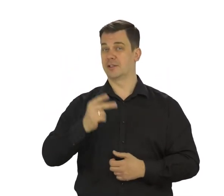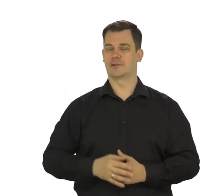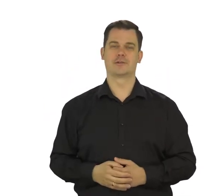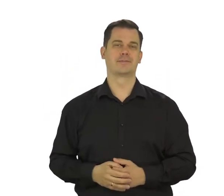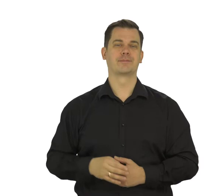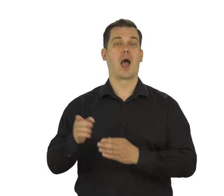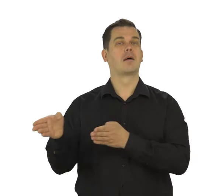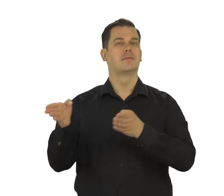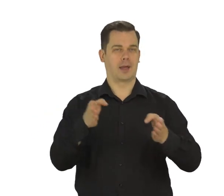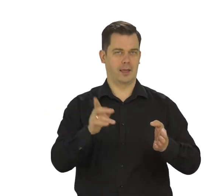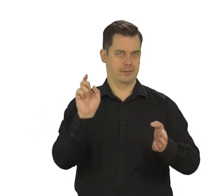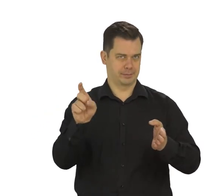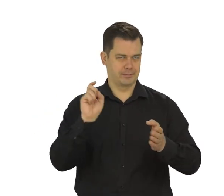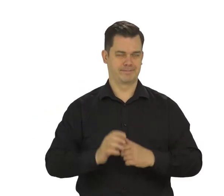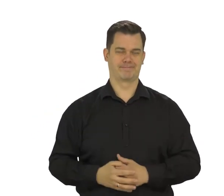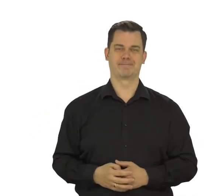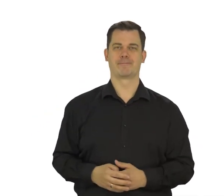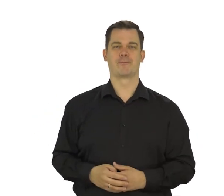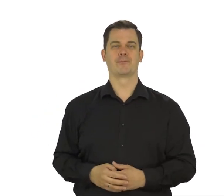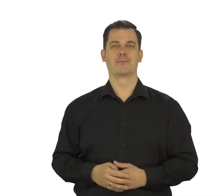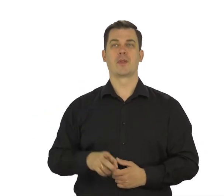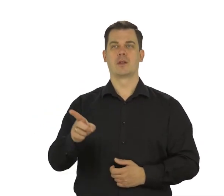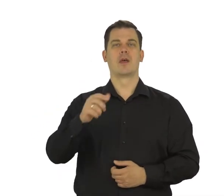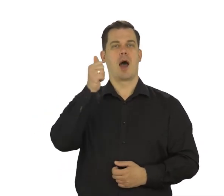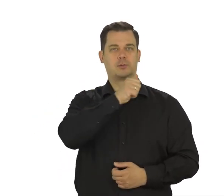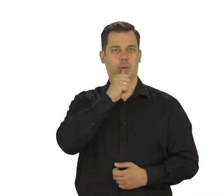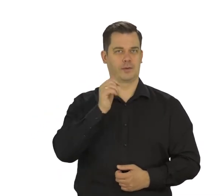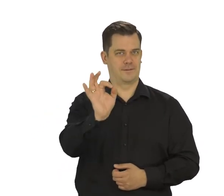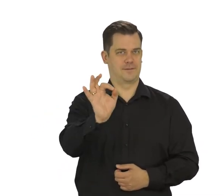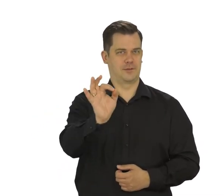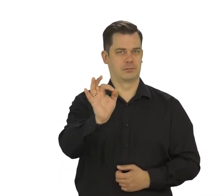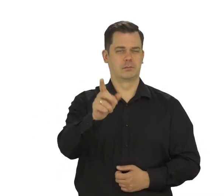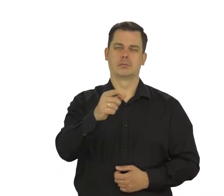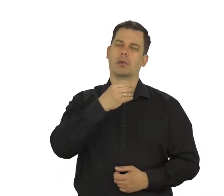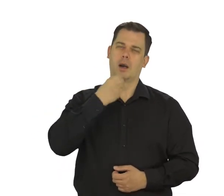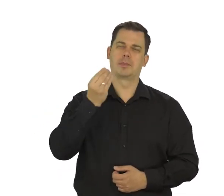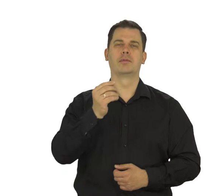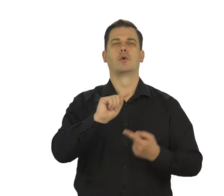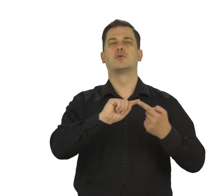Dotknij "Dalej". Wpisz hasło. Najlepiej aby był to wyraz